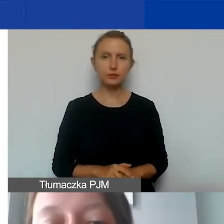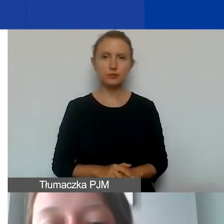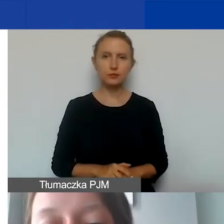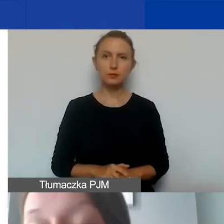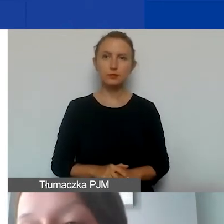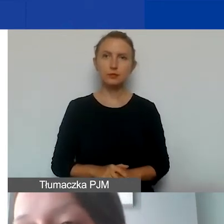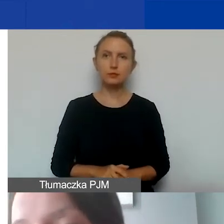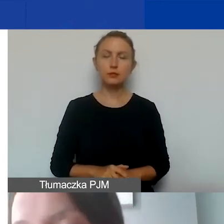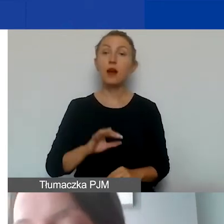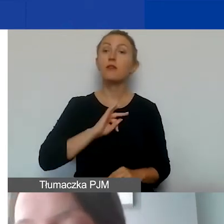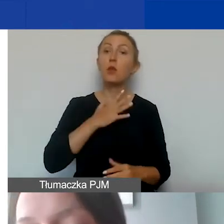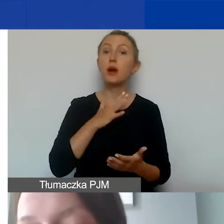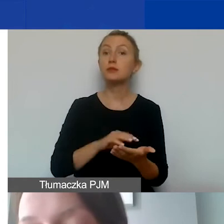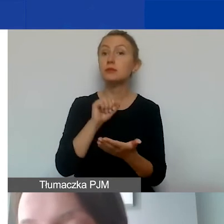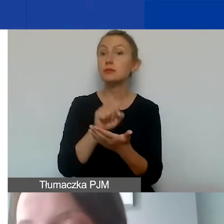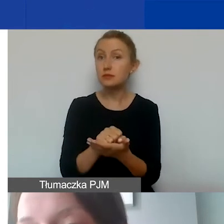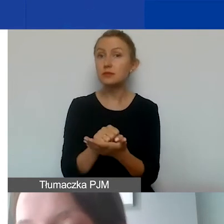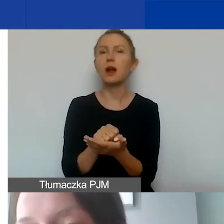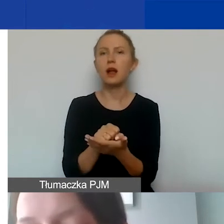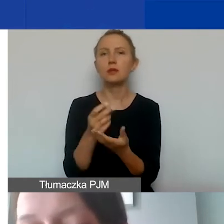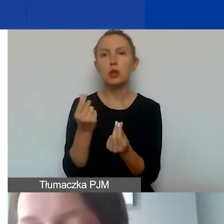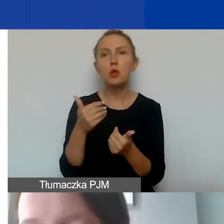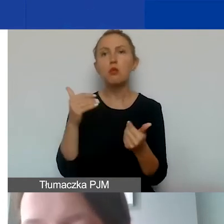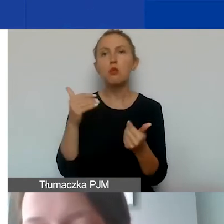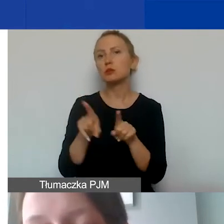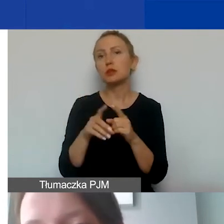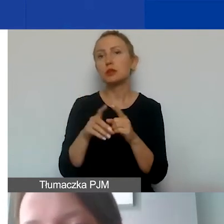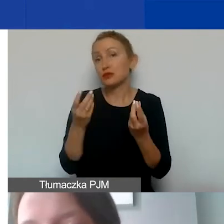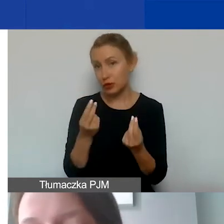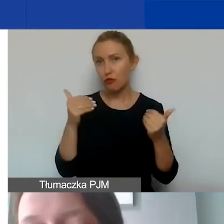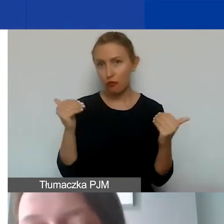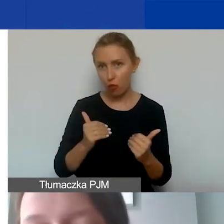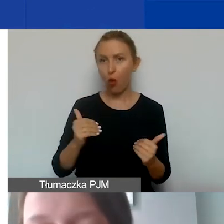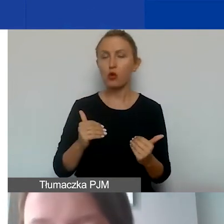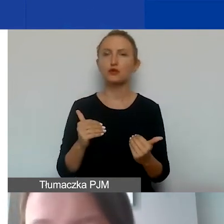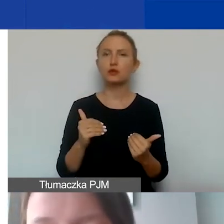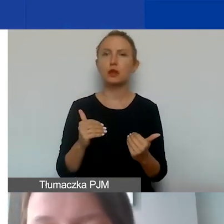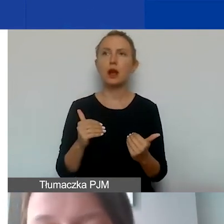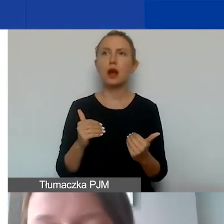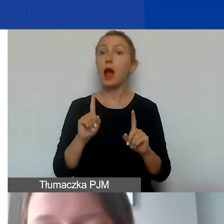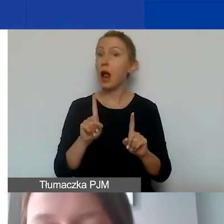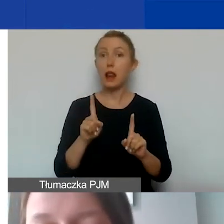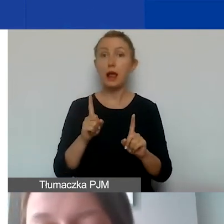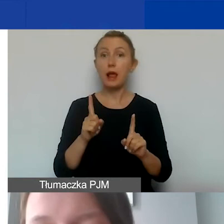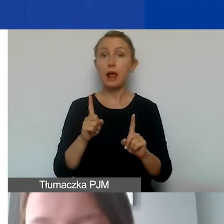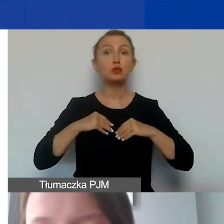Wkład własny oczywiście może być też finansowy. Nie dopuszczamy wkładu rzeczowego